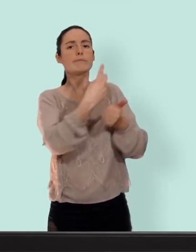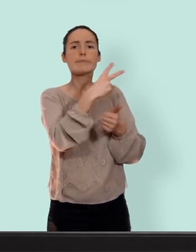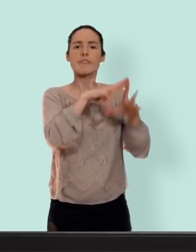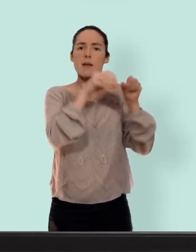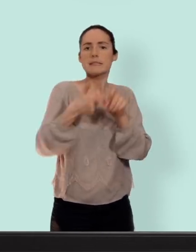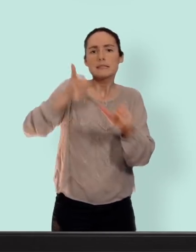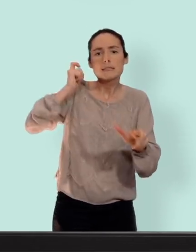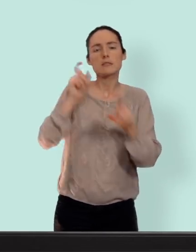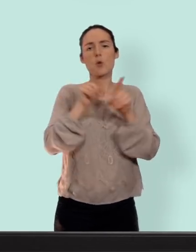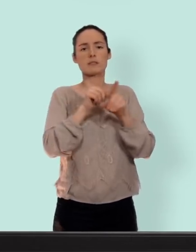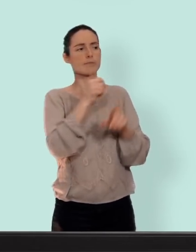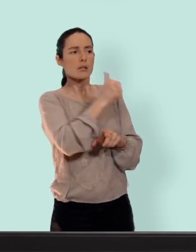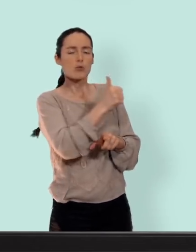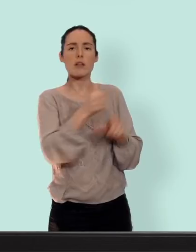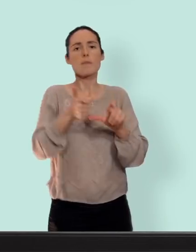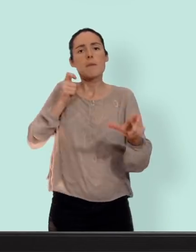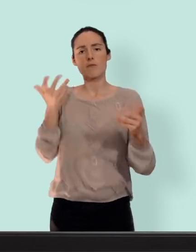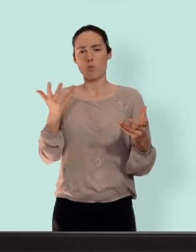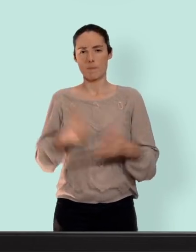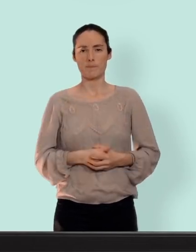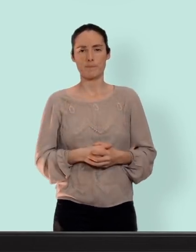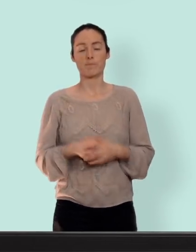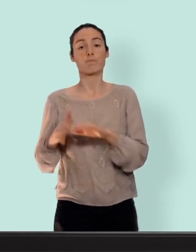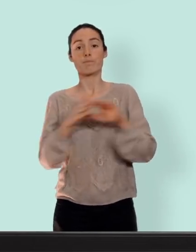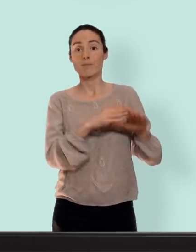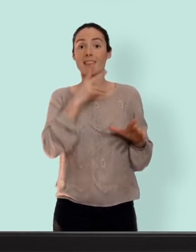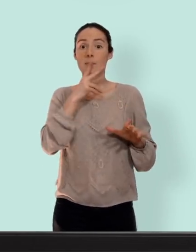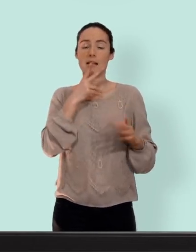concernant le tabac c'est seulement pour les femmes en dessus de 35 ans... les vieilles quoi !